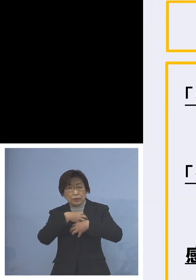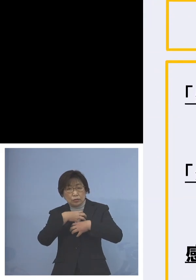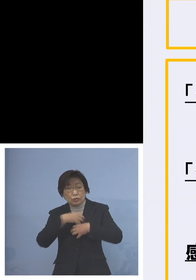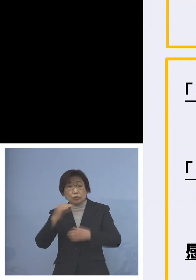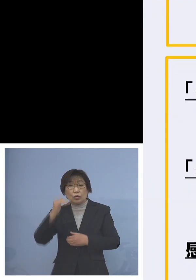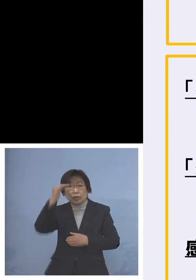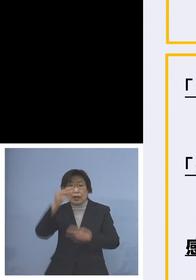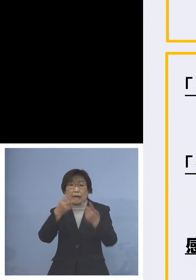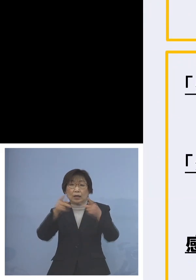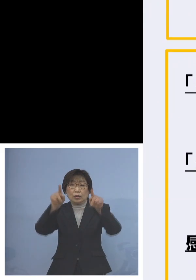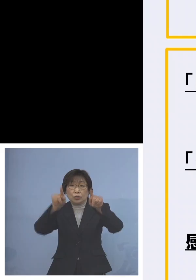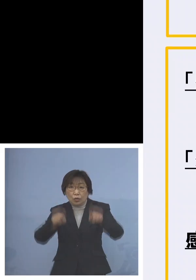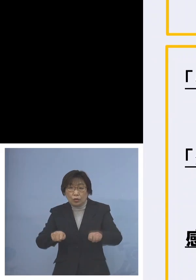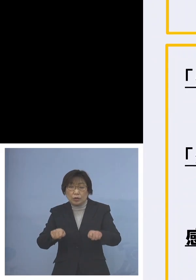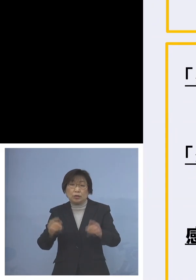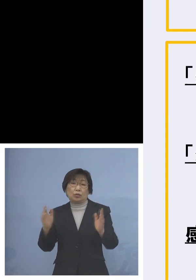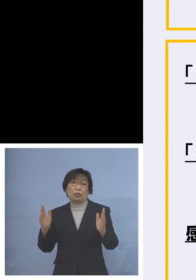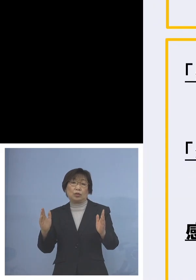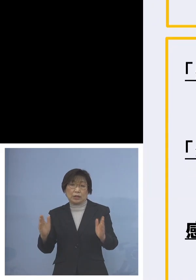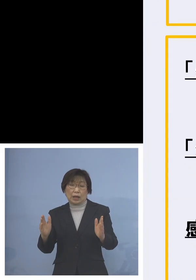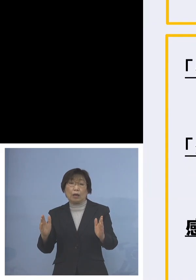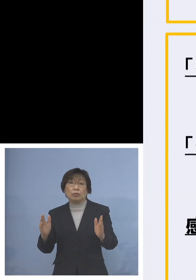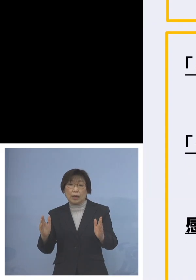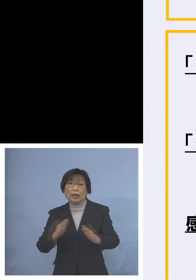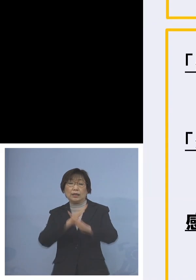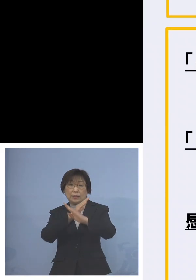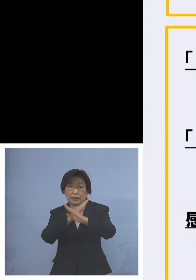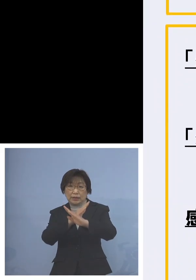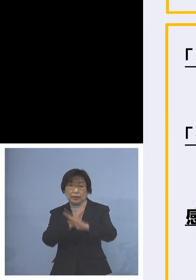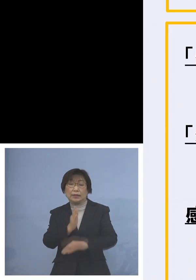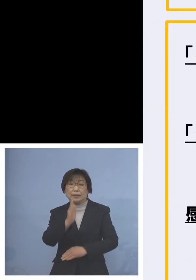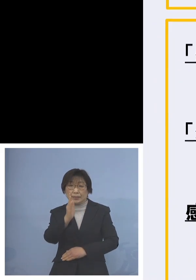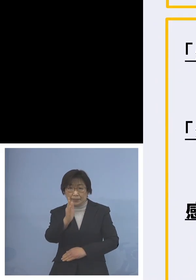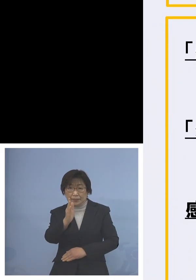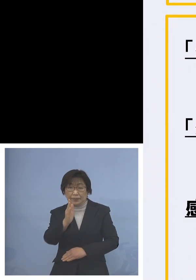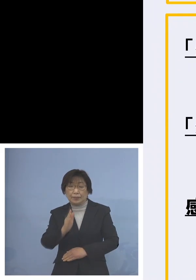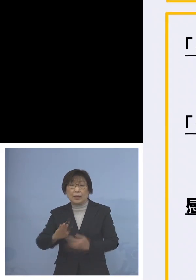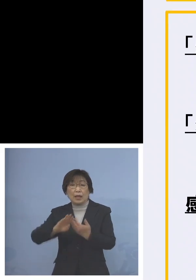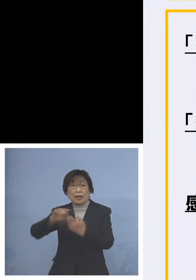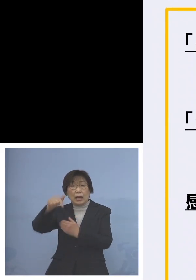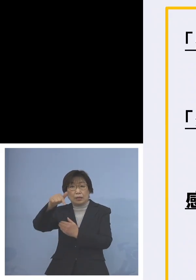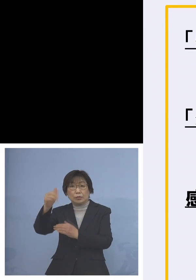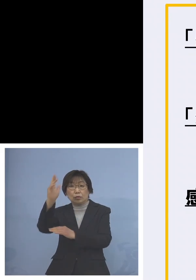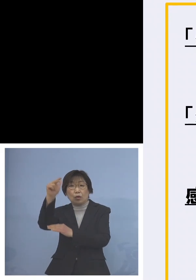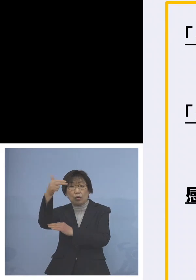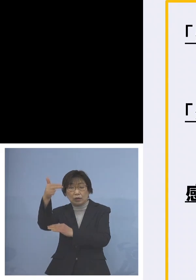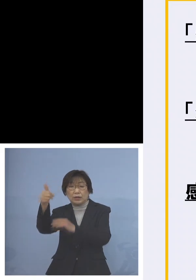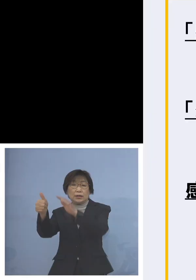原則禁止していただけないだろうか また外部講師の入構原則禁止